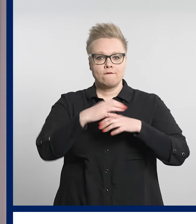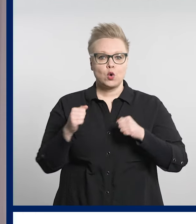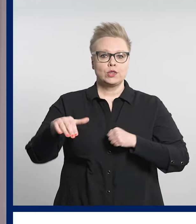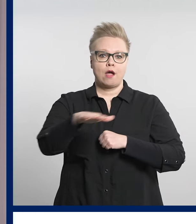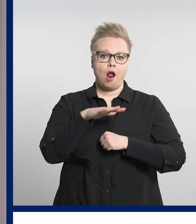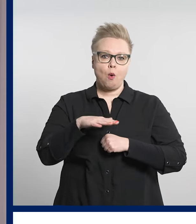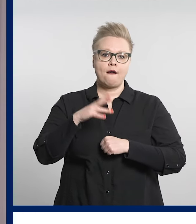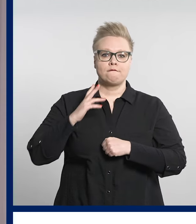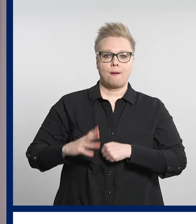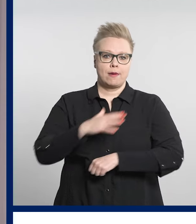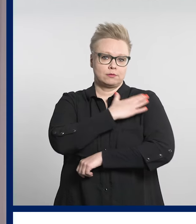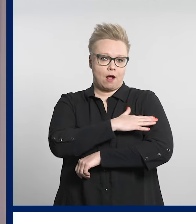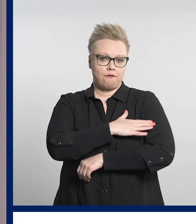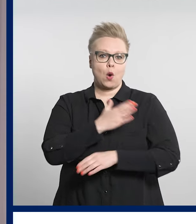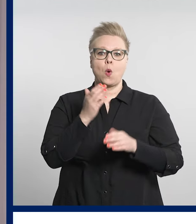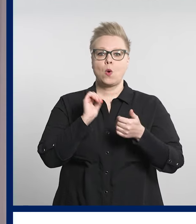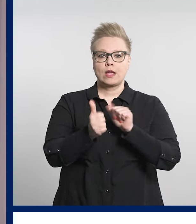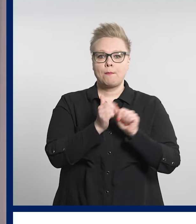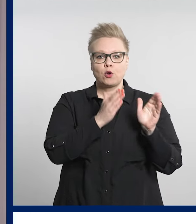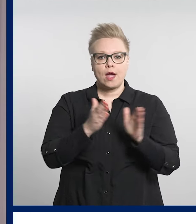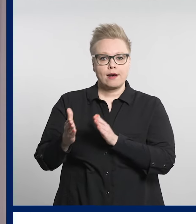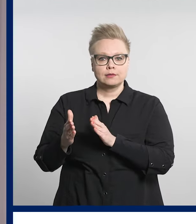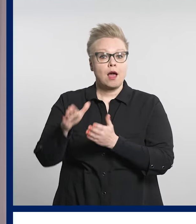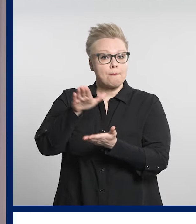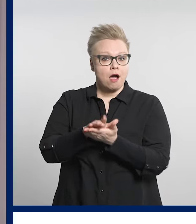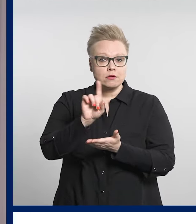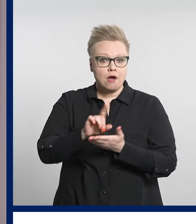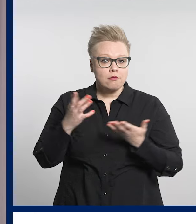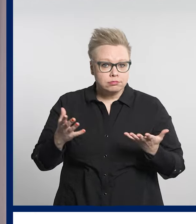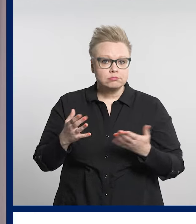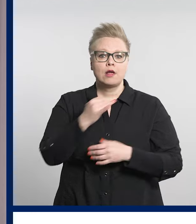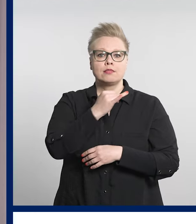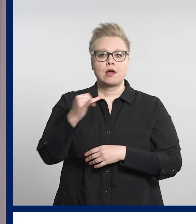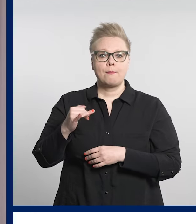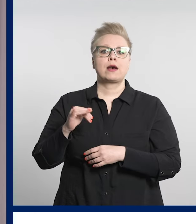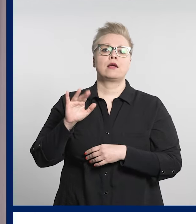järjestää kisat Tampereen messu- ja urheilukeskuksessa.